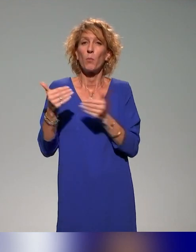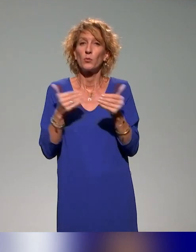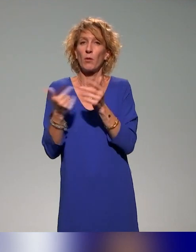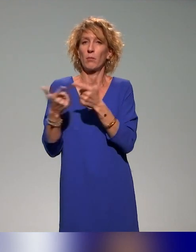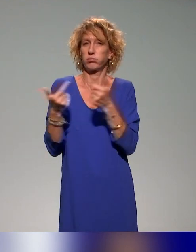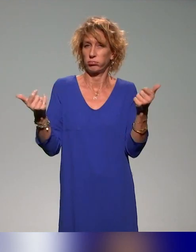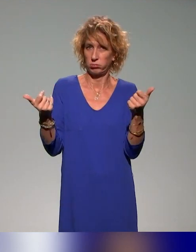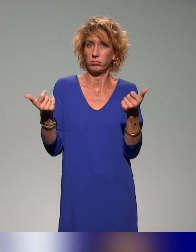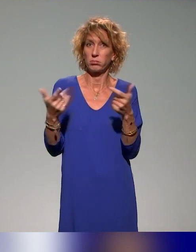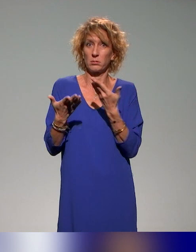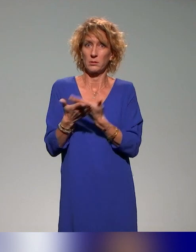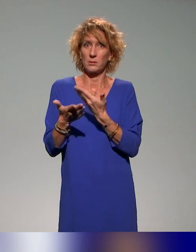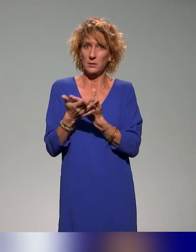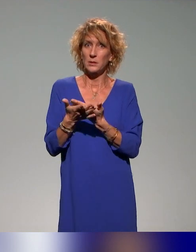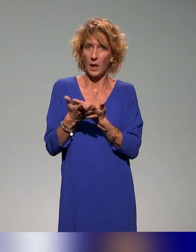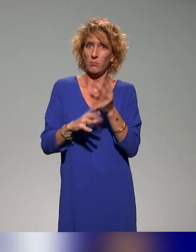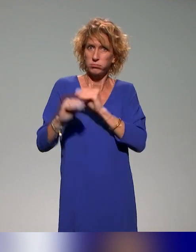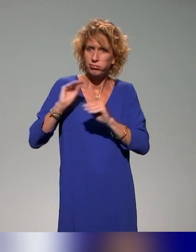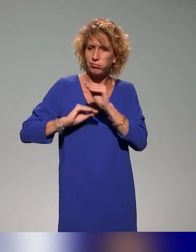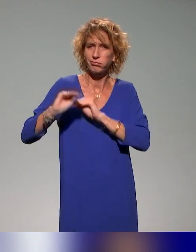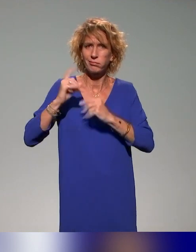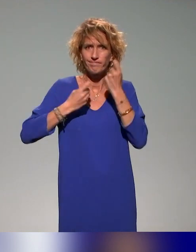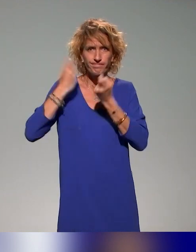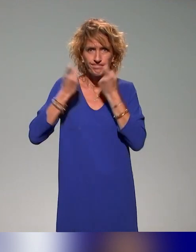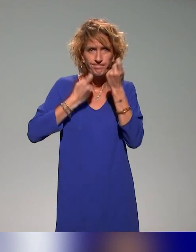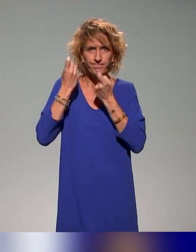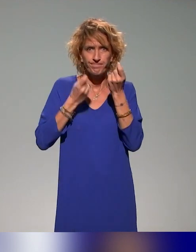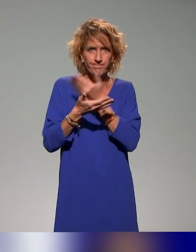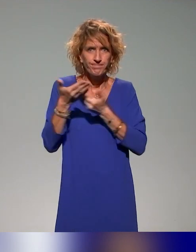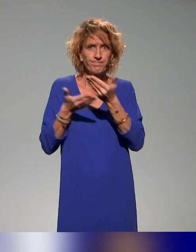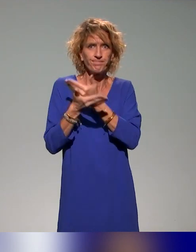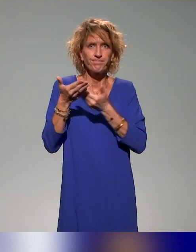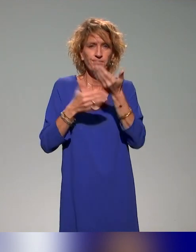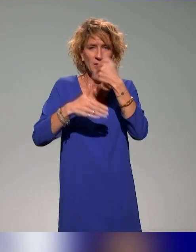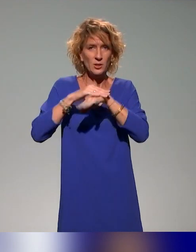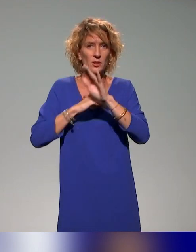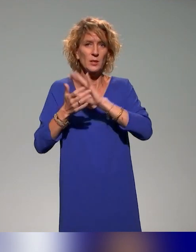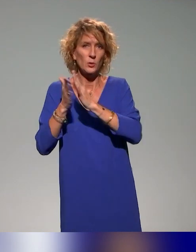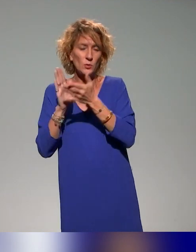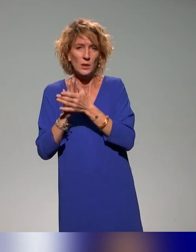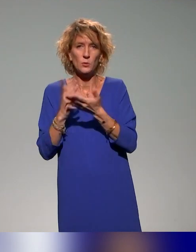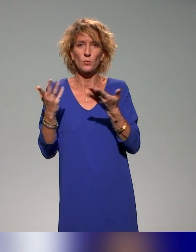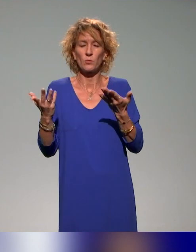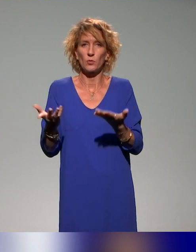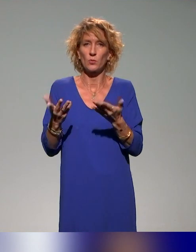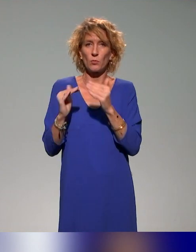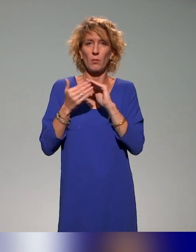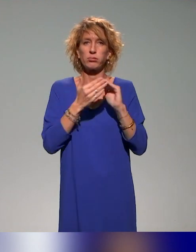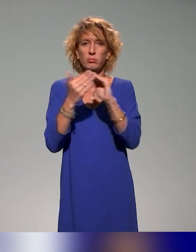fait explorés, traités et dynamisés au sein de l'ANSTIA, que ce soit dans la communauté des ingénieurs pédagogiques,